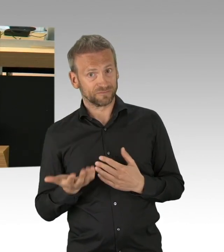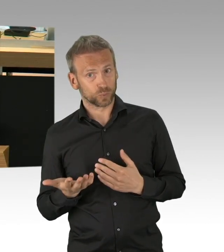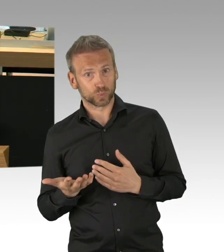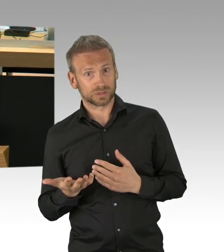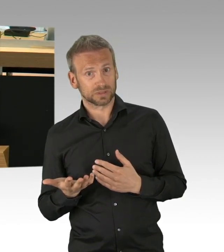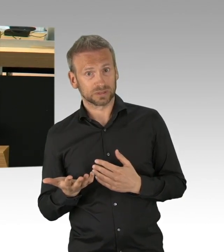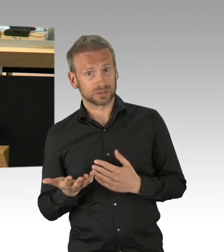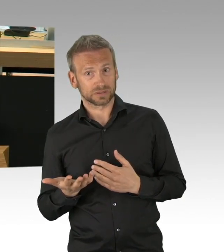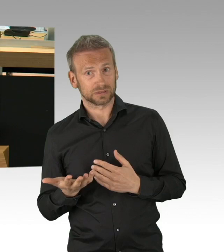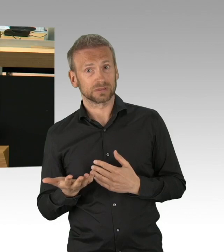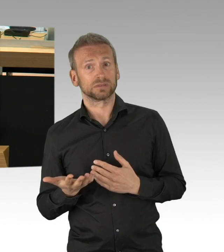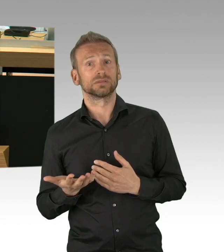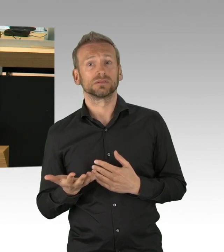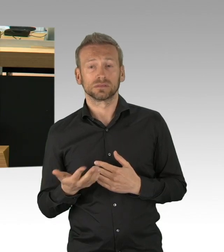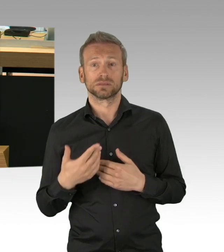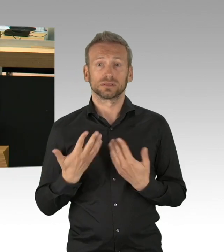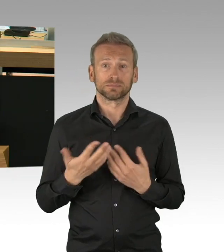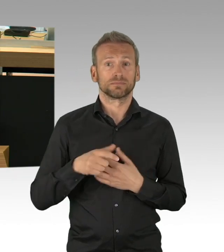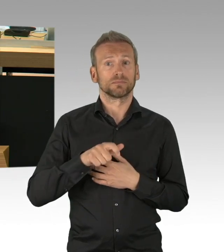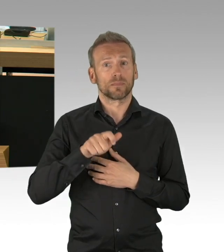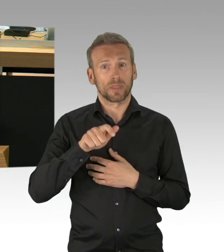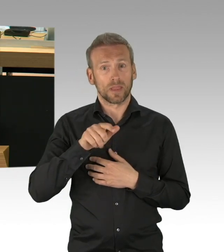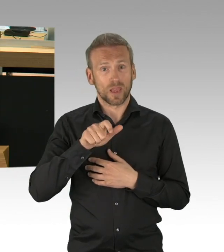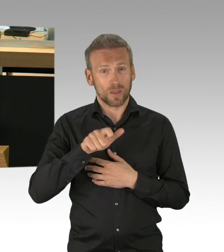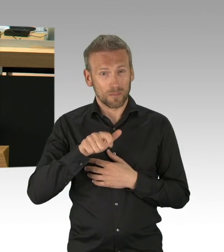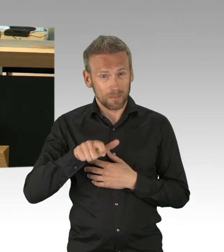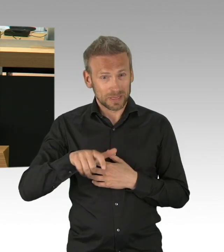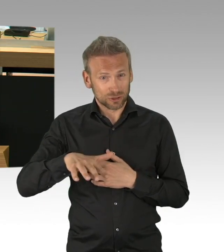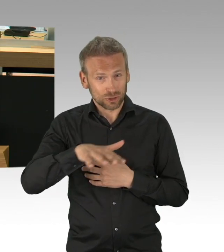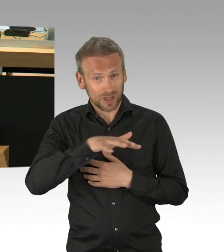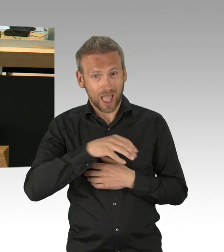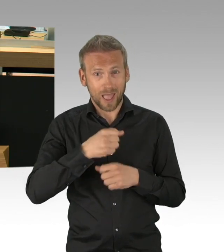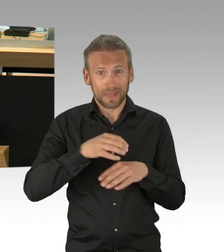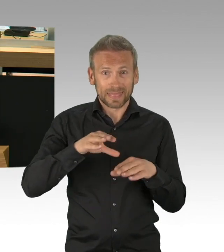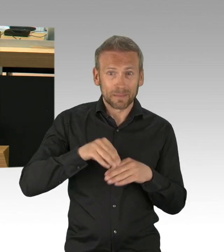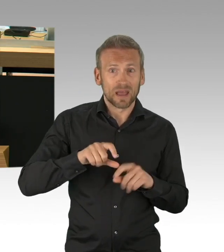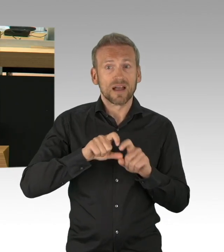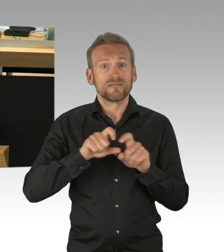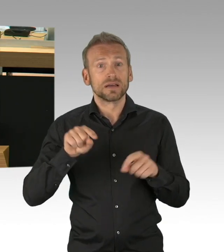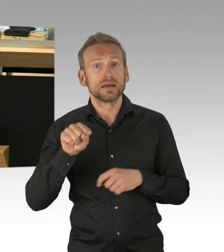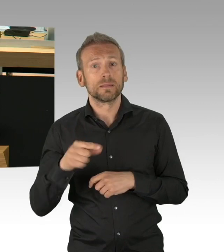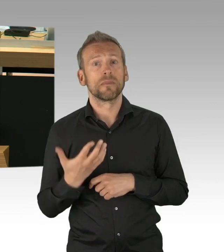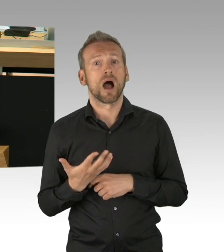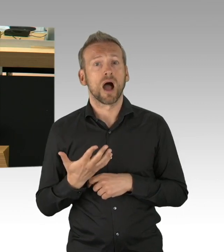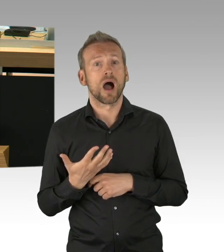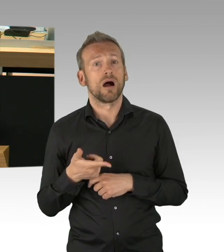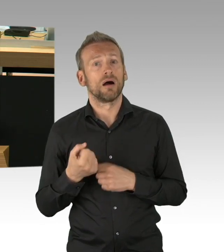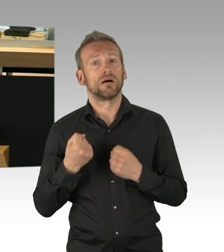das sind die aktuell wahren Existenzängste dieser Aktuellen Stunde, nein, nicht geschürt, aber wahrgenommen und angesprochen werden müssen.